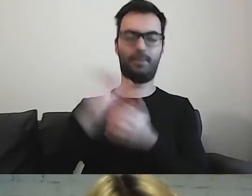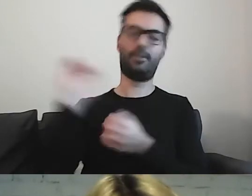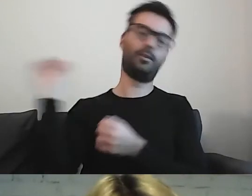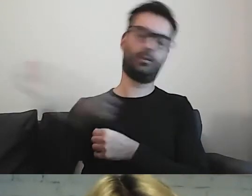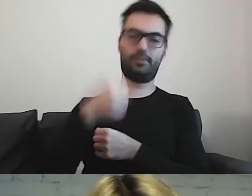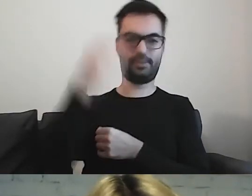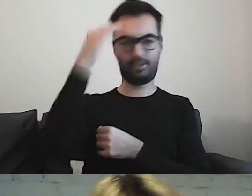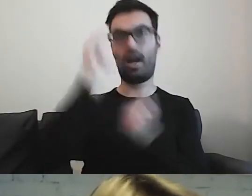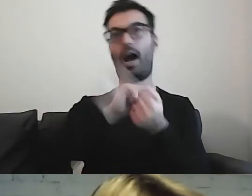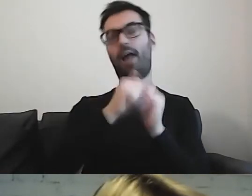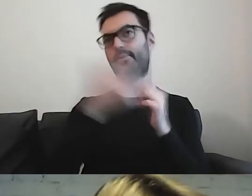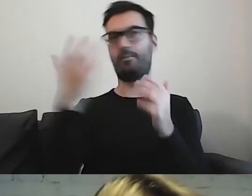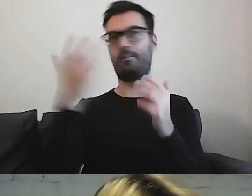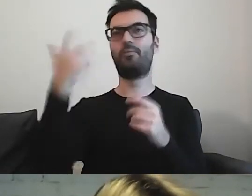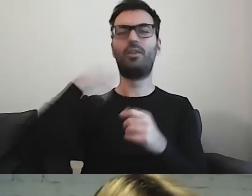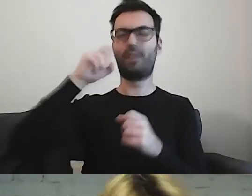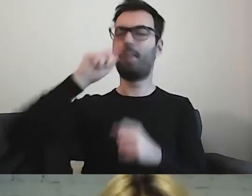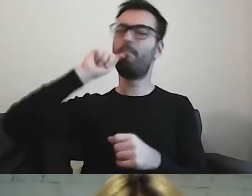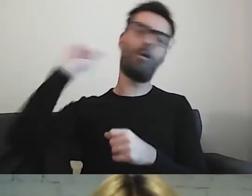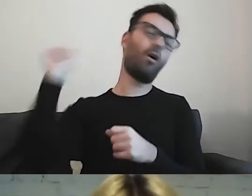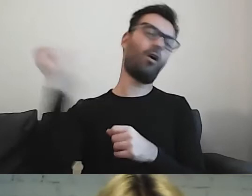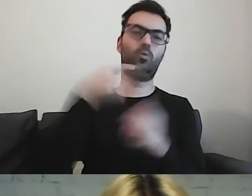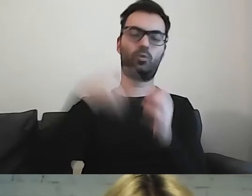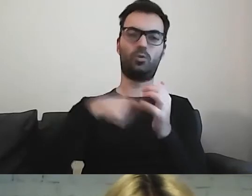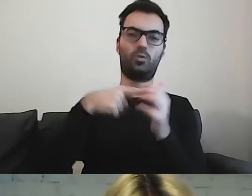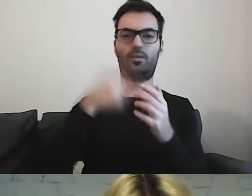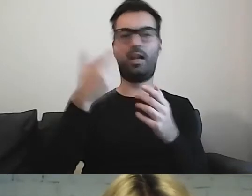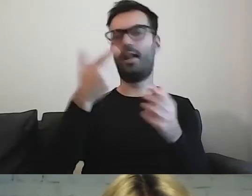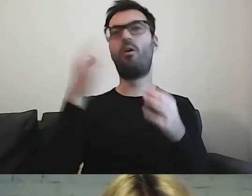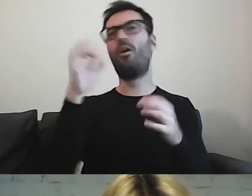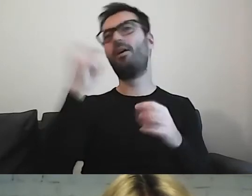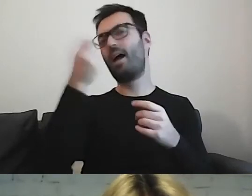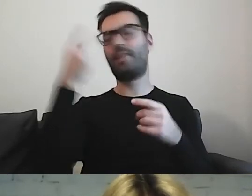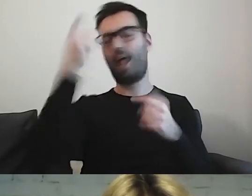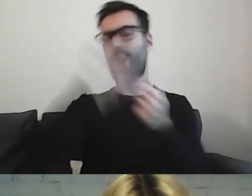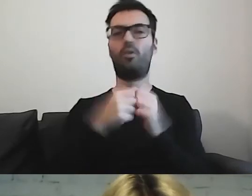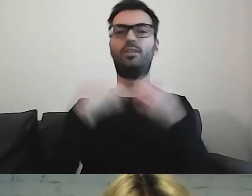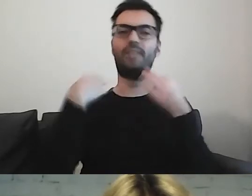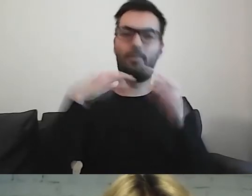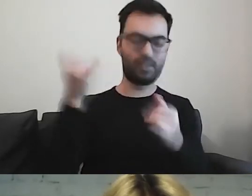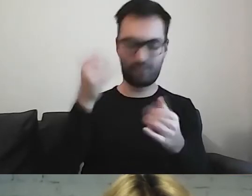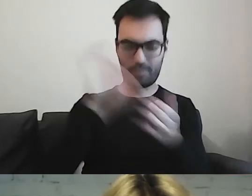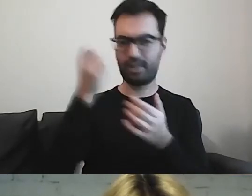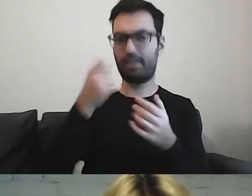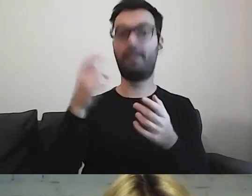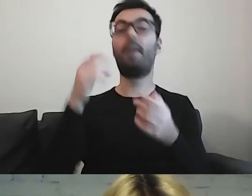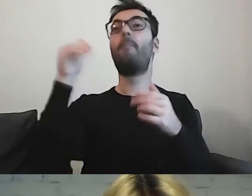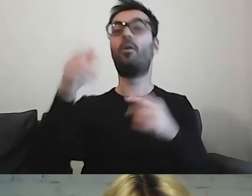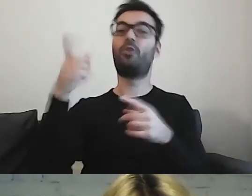albo np. kiedykolwiek podróżowała danym środkiem transportu. Może przyjechać z innego miasta. To też bardzo ciekawe,